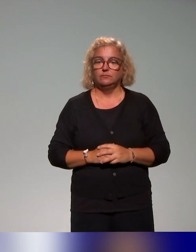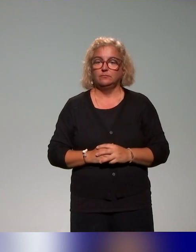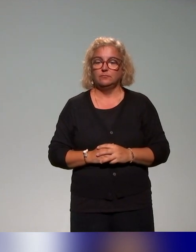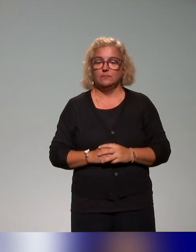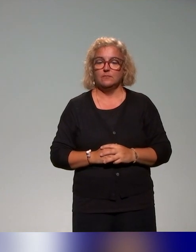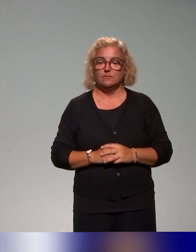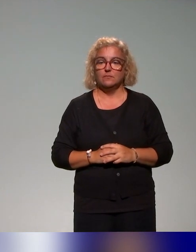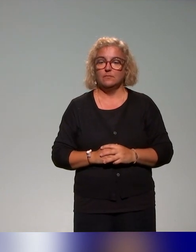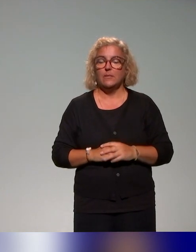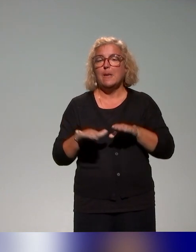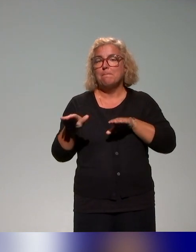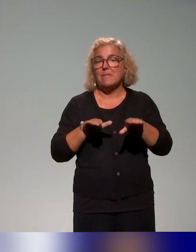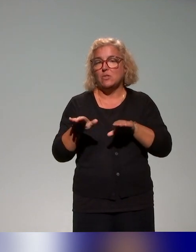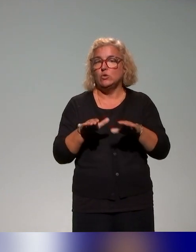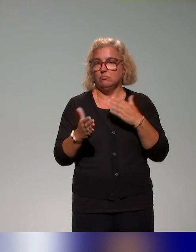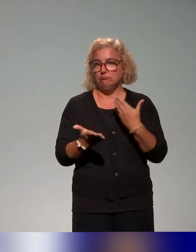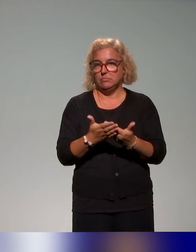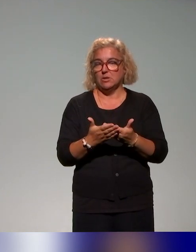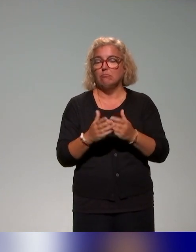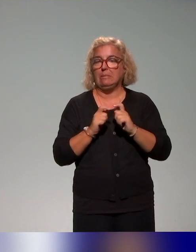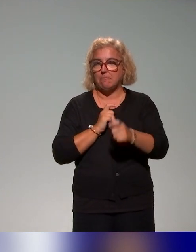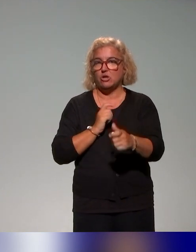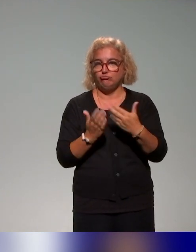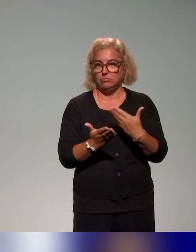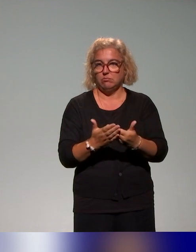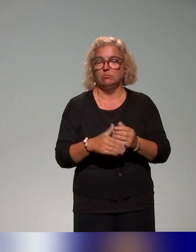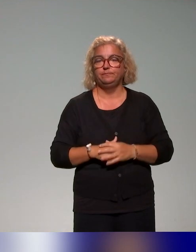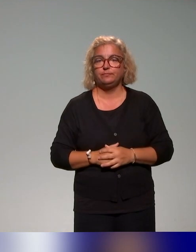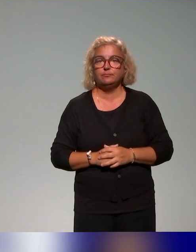Pour la méthodologie et la démarche, alors très brièvement,